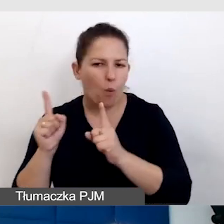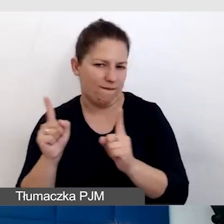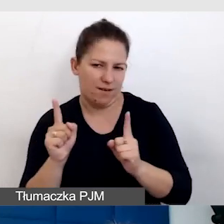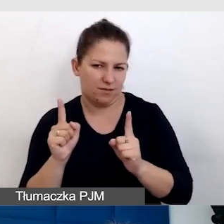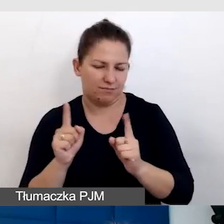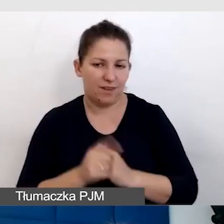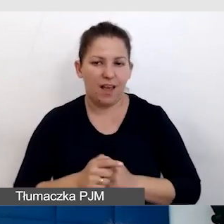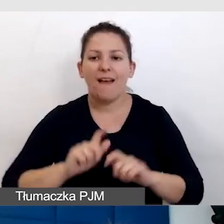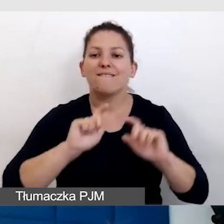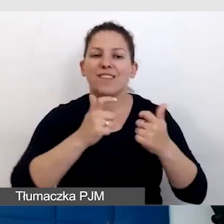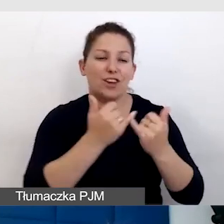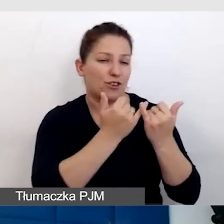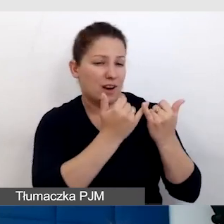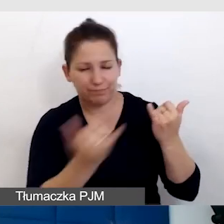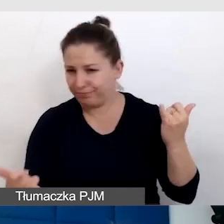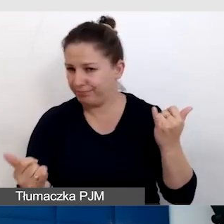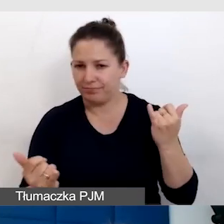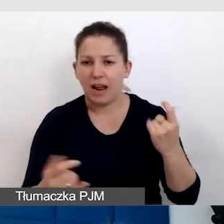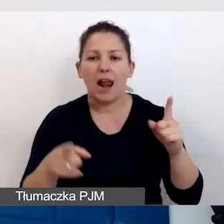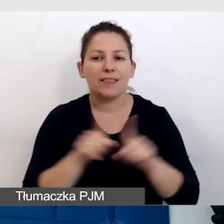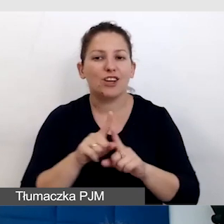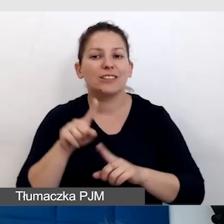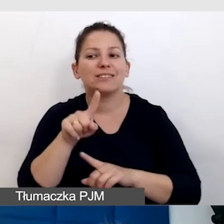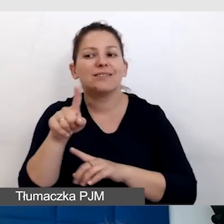Wydarzenia są różne, ale też niepełnosprawność jest różna.